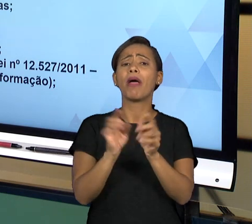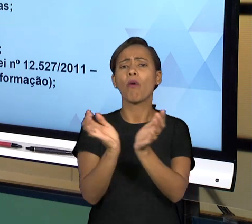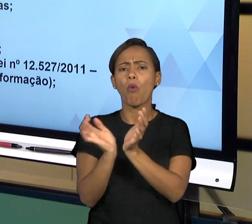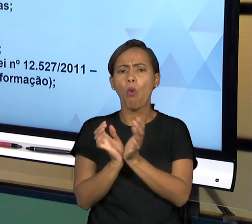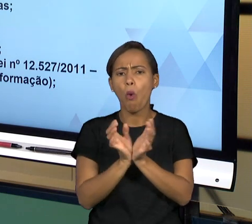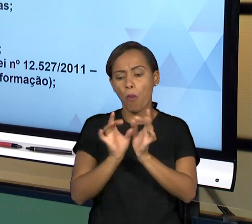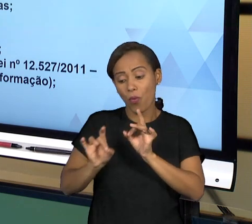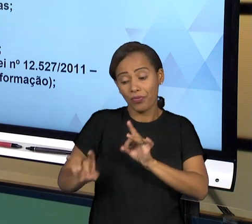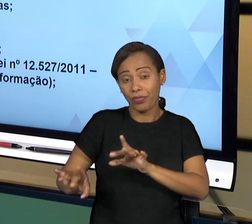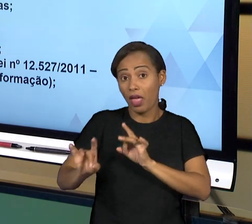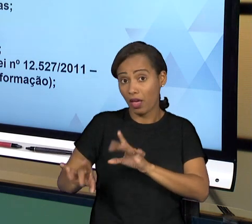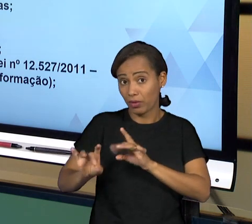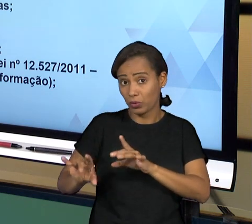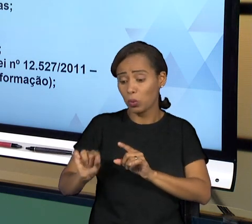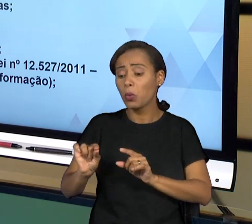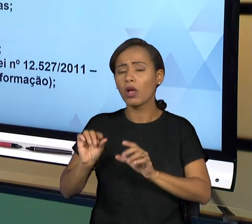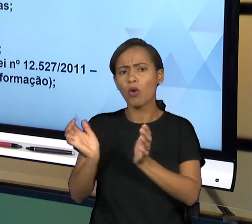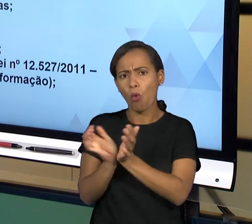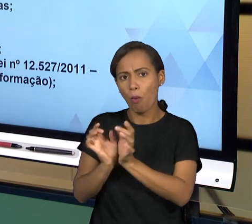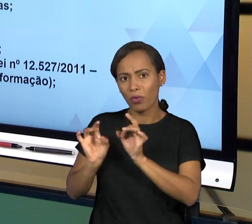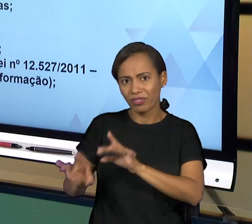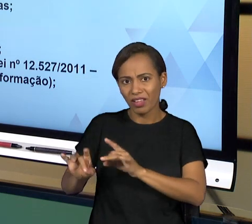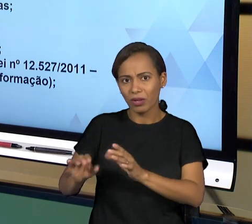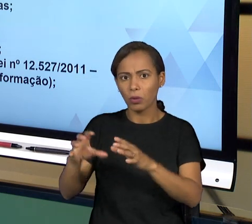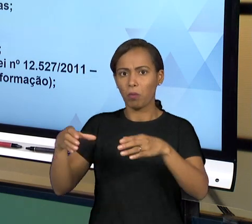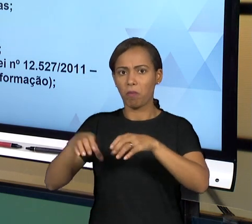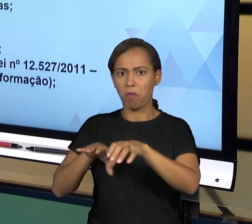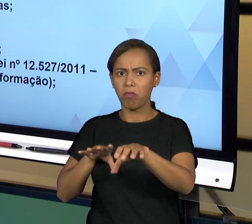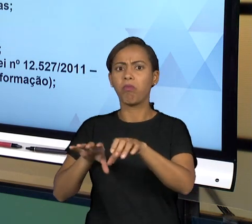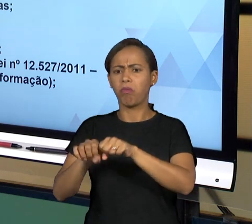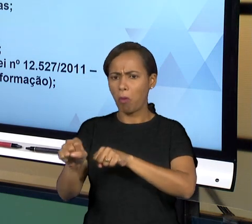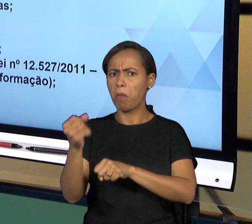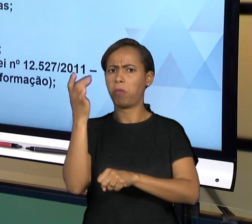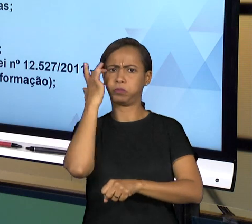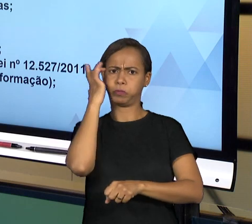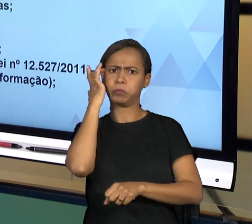CAPACITADAS QUE ANALISAM JUSTAMENTE A PRESTAÇÃO DE CONTAS QUE É OFERECIDA PELO PODER EXECUTIVO.